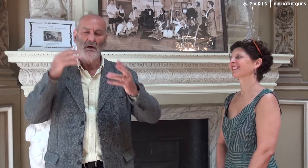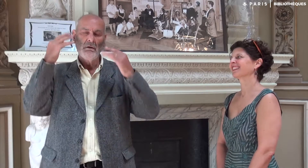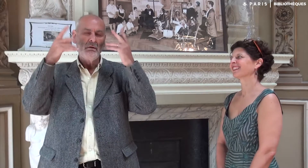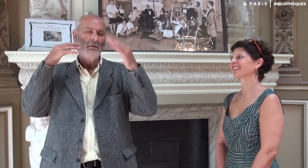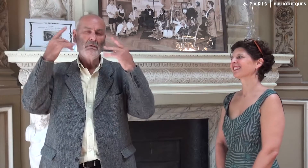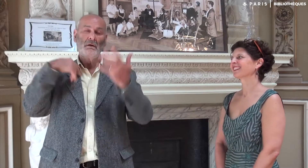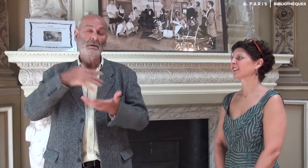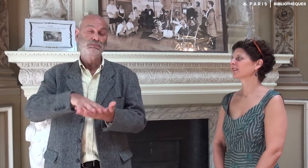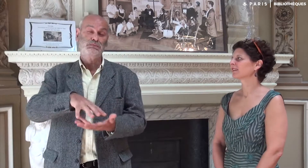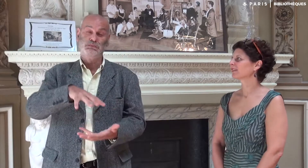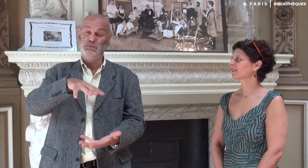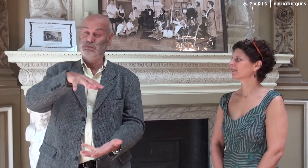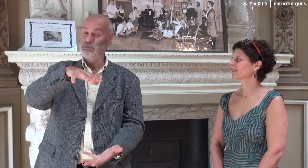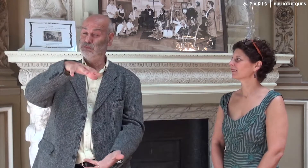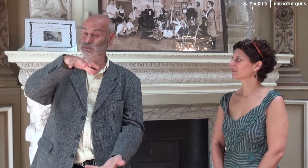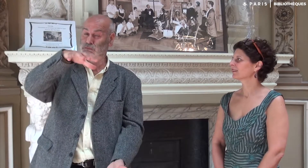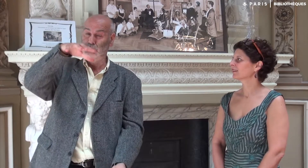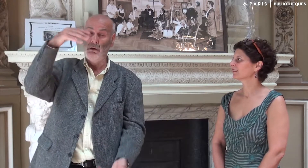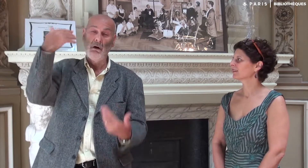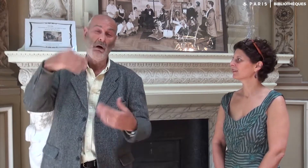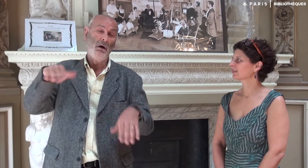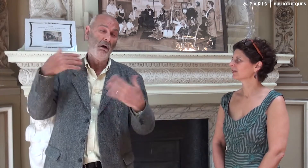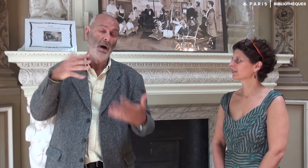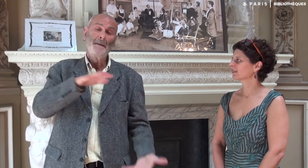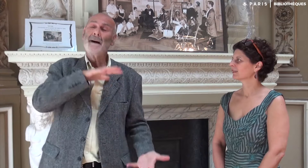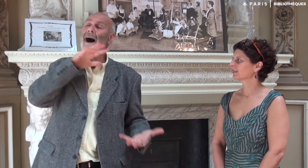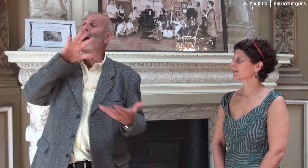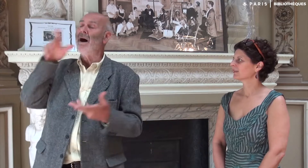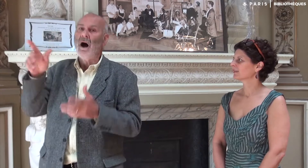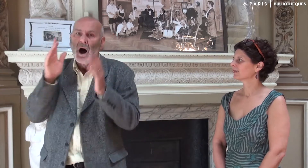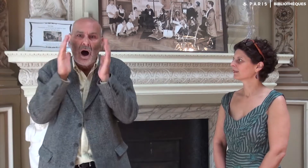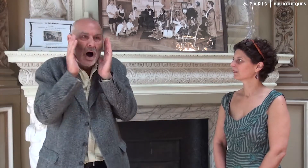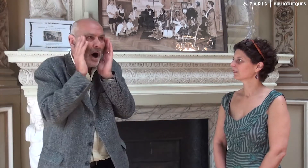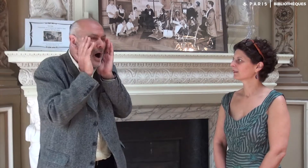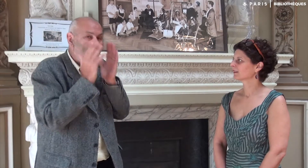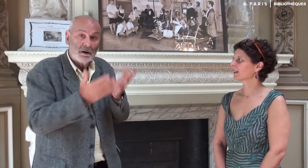Et j’ai stocké beaucoup de vidéos. J’ai tout donné à ma fille, surprise d’une telle production,